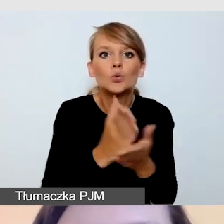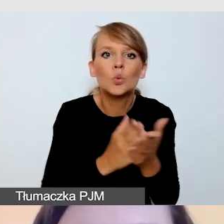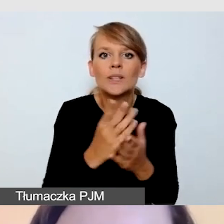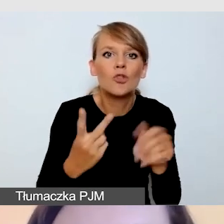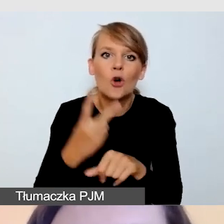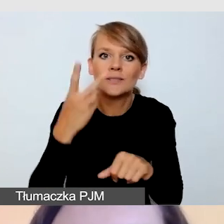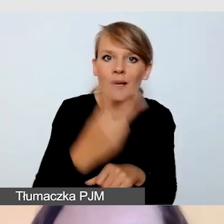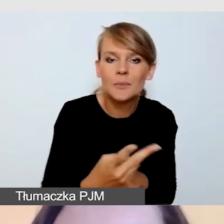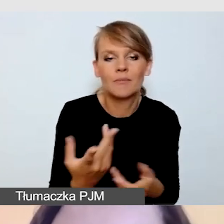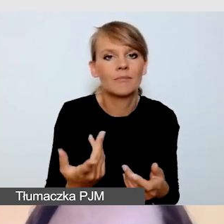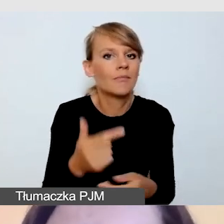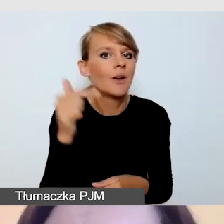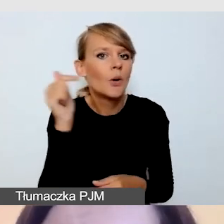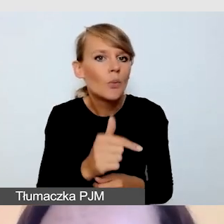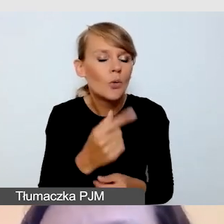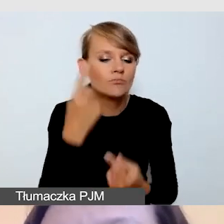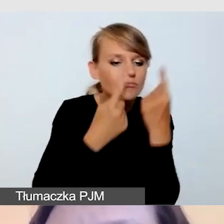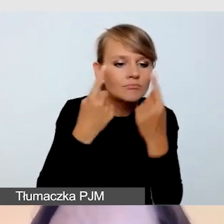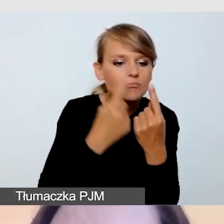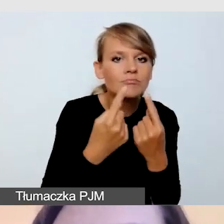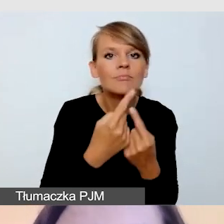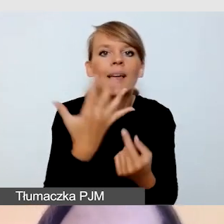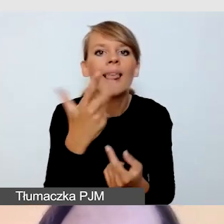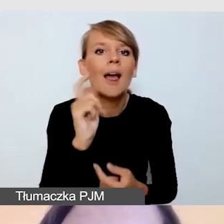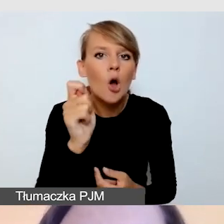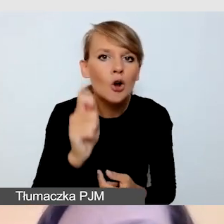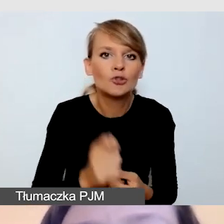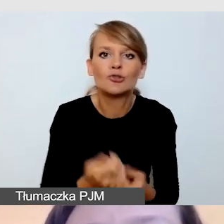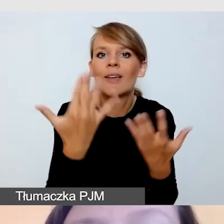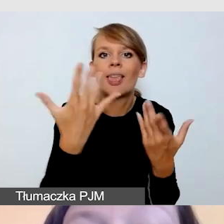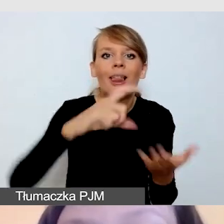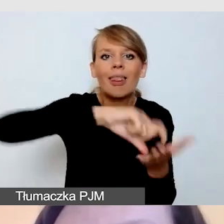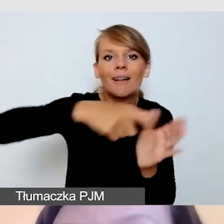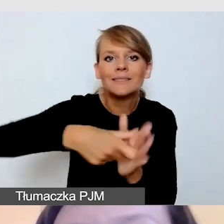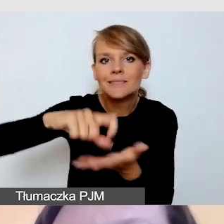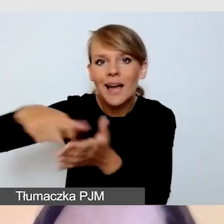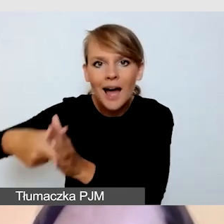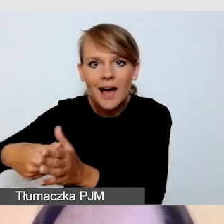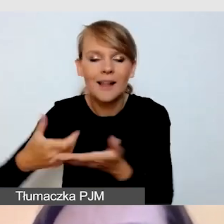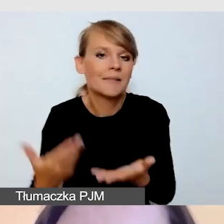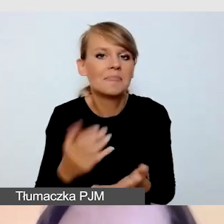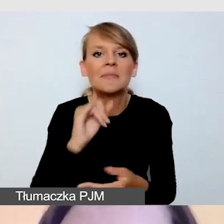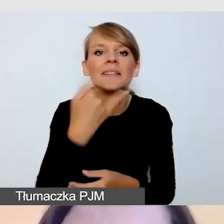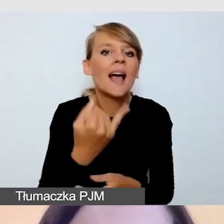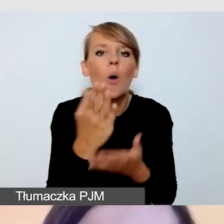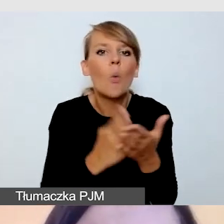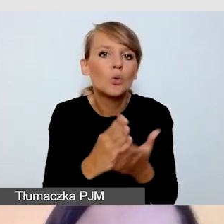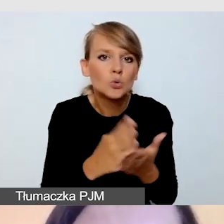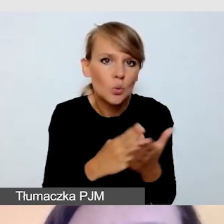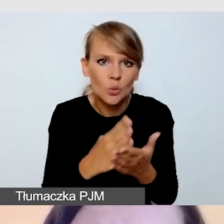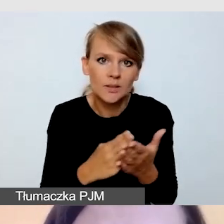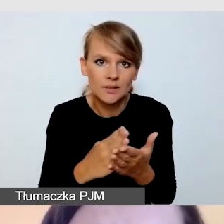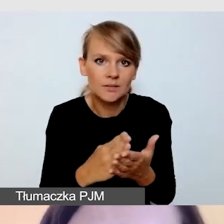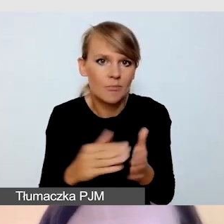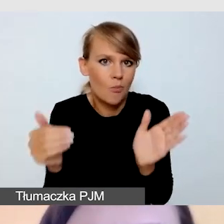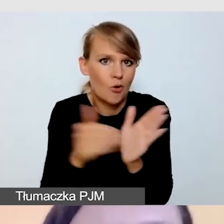Ile godzin, do ilu sal i jakich usług będziemy potrzebować.